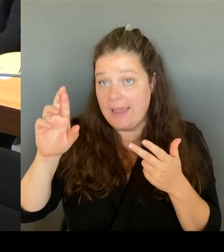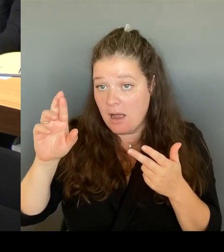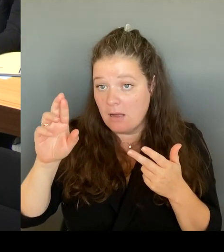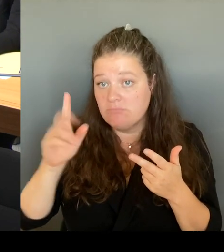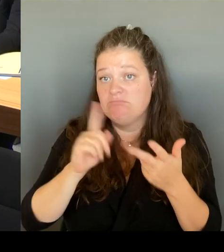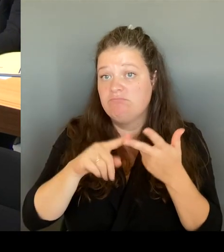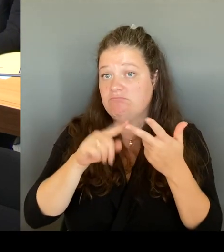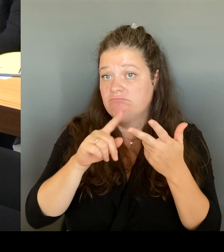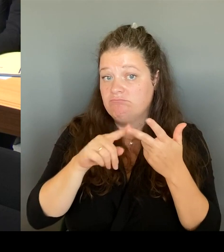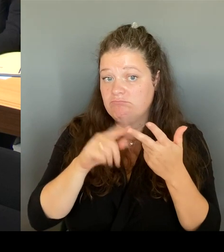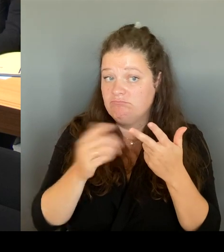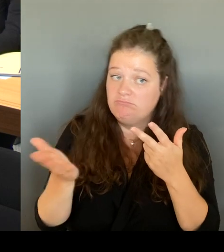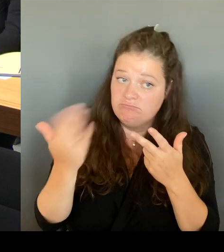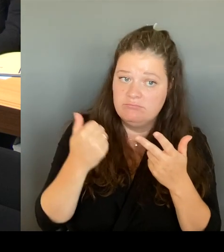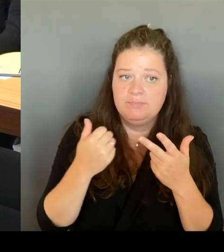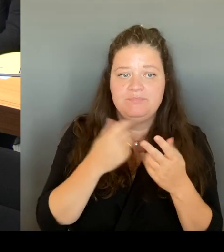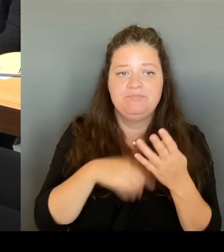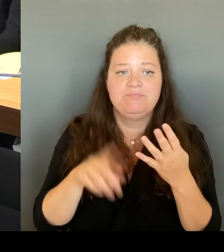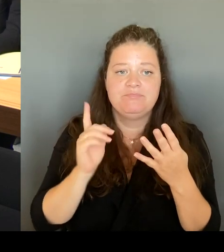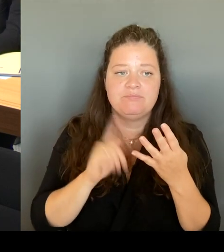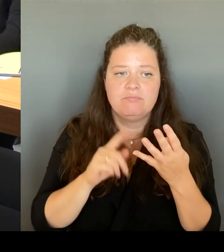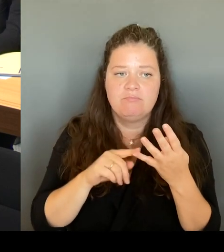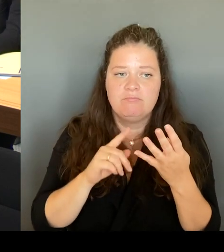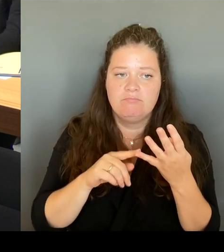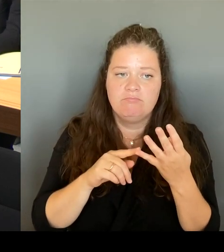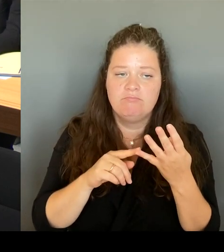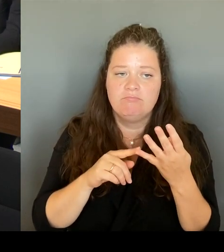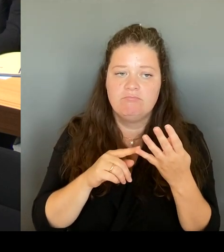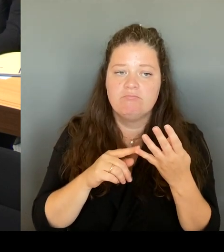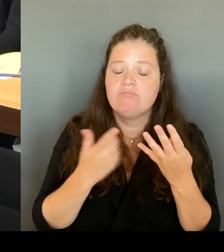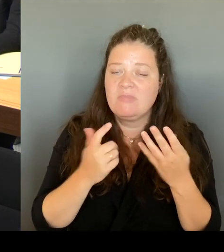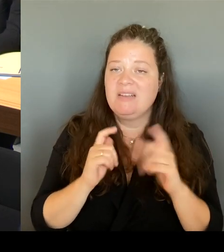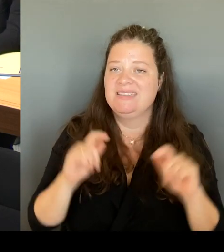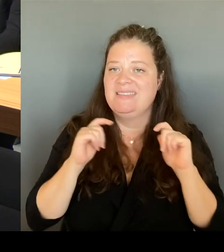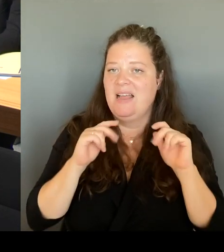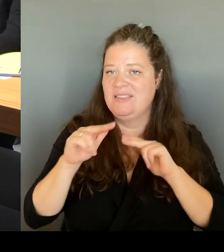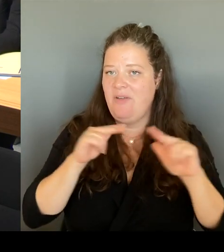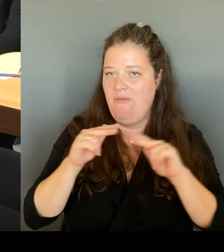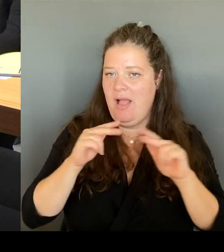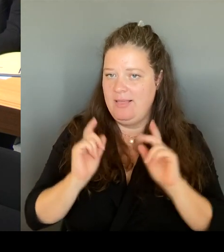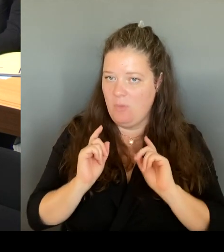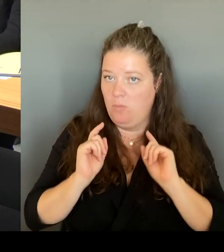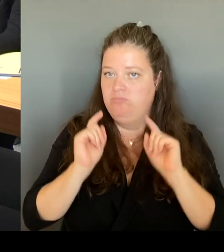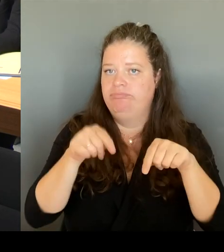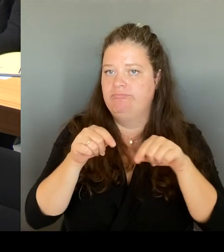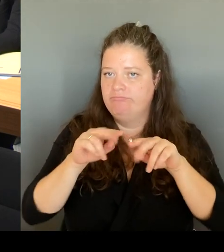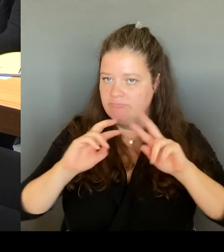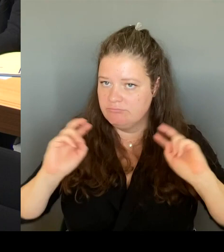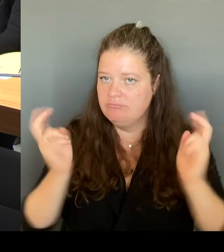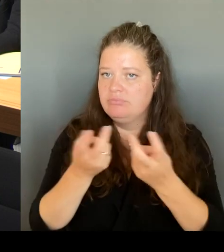gemeinsam an einem Tisch mit den Senatsverwaltungen zu machen. Die Senats- verwaltungen, natürlich für